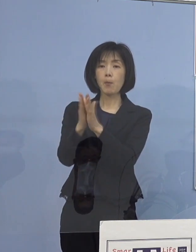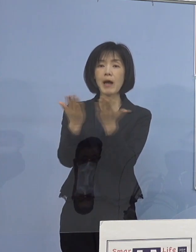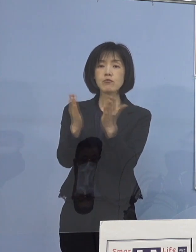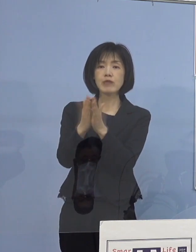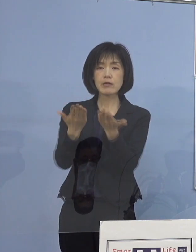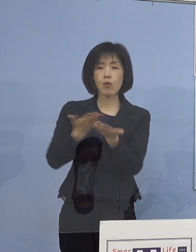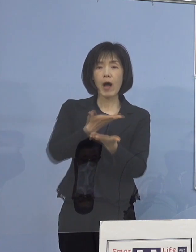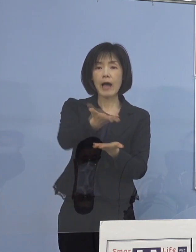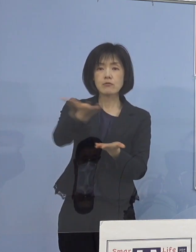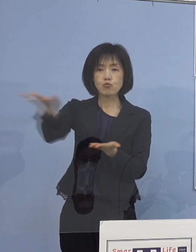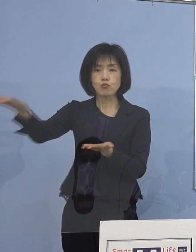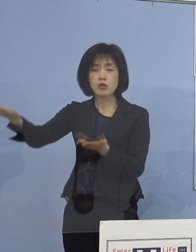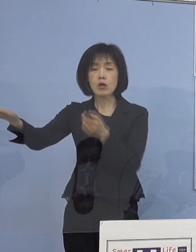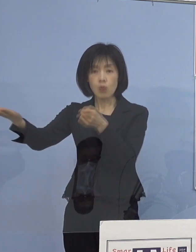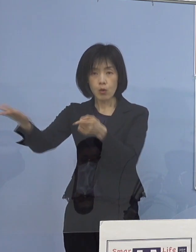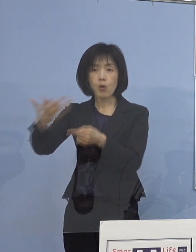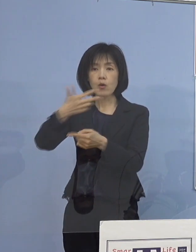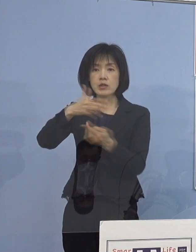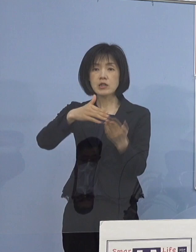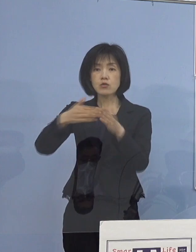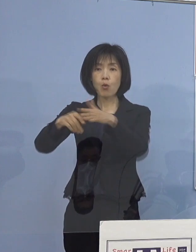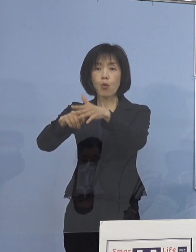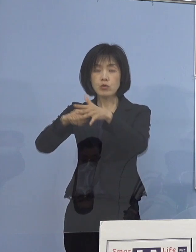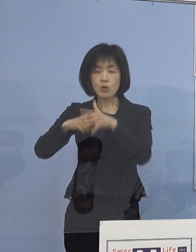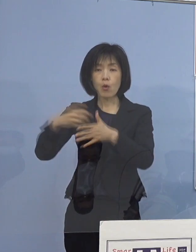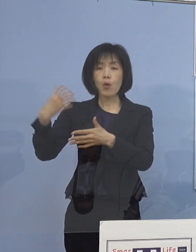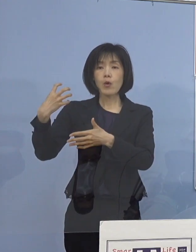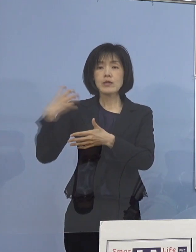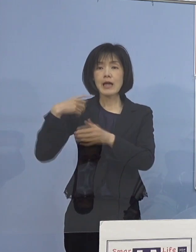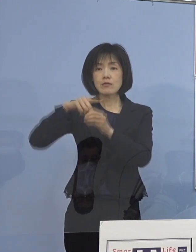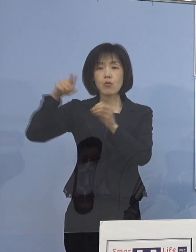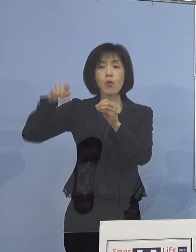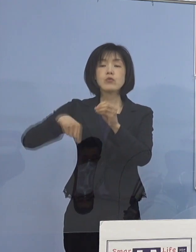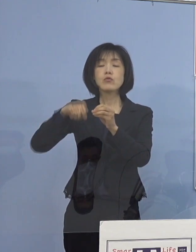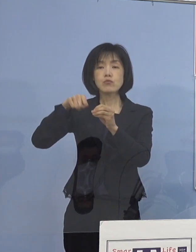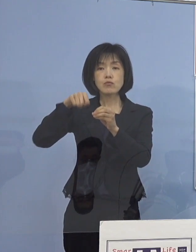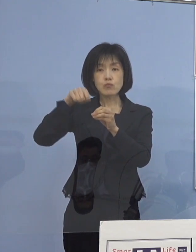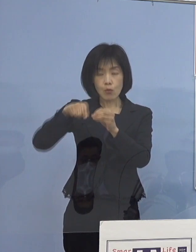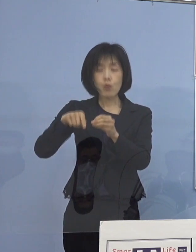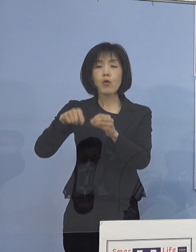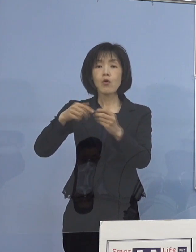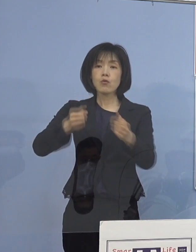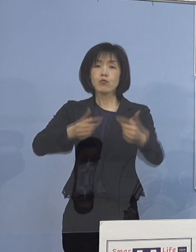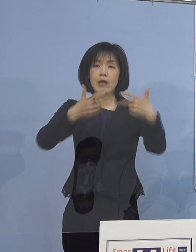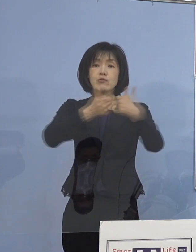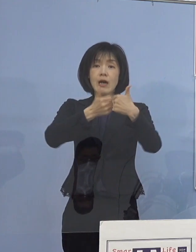市町村担当部局へWEB会議で 依頼を行ったところであります